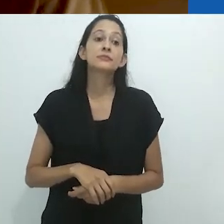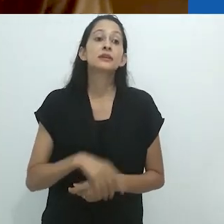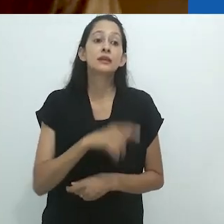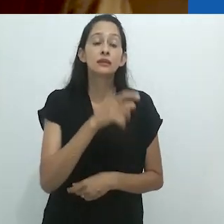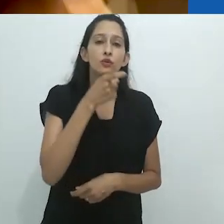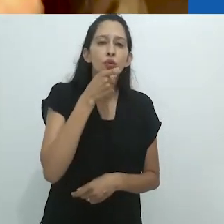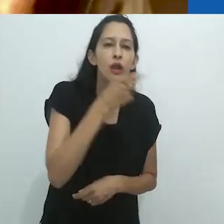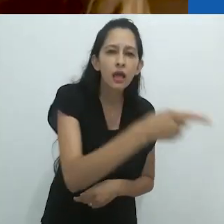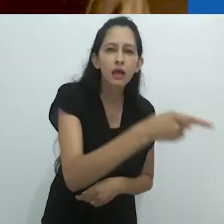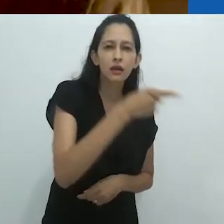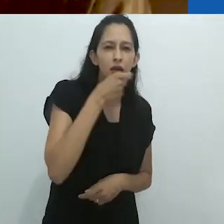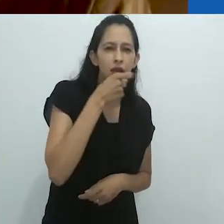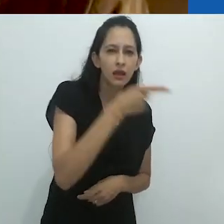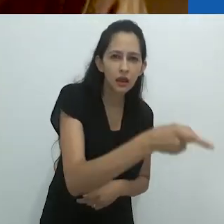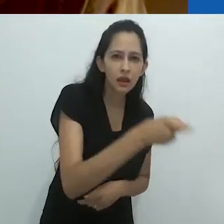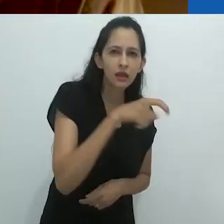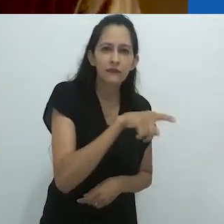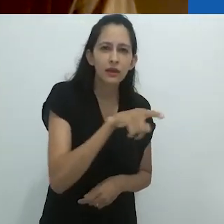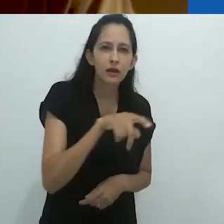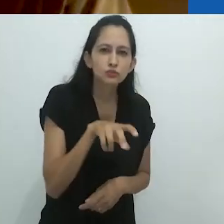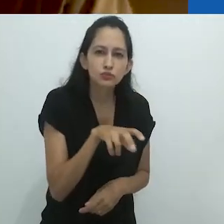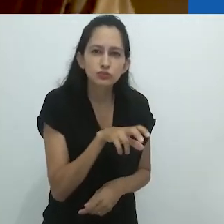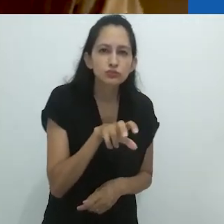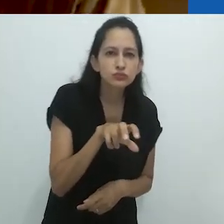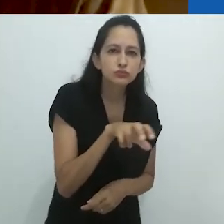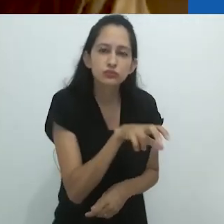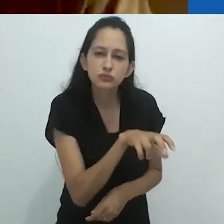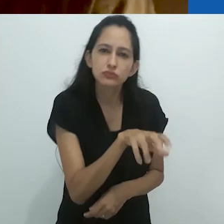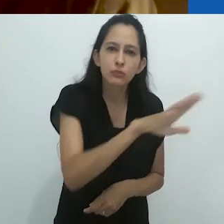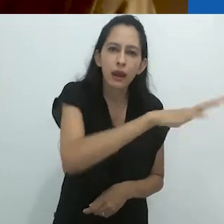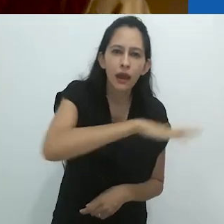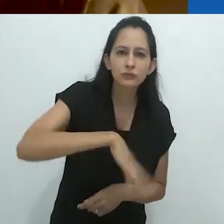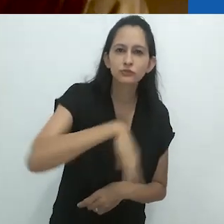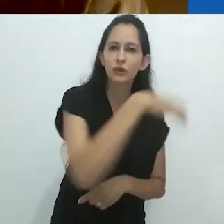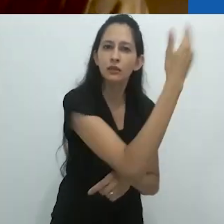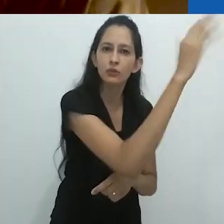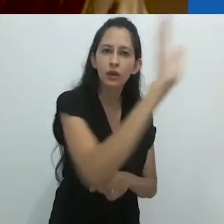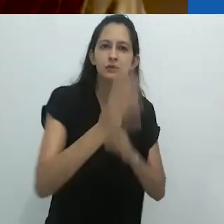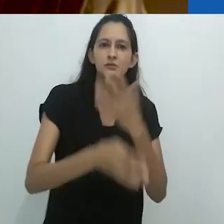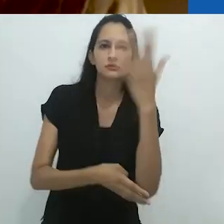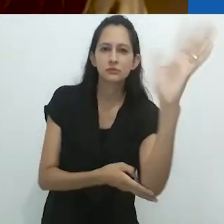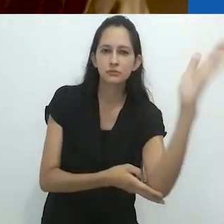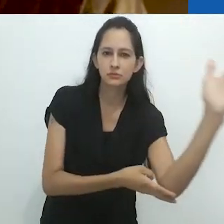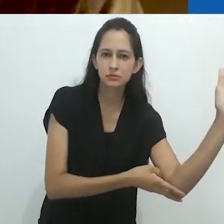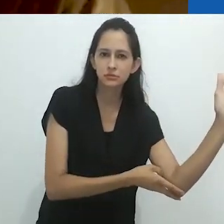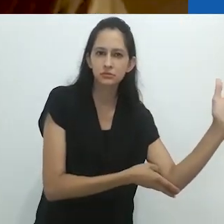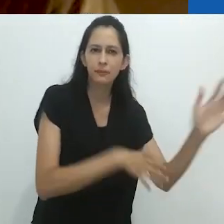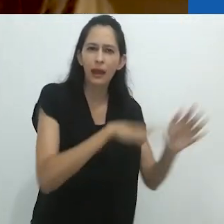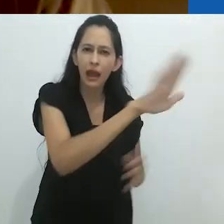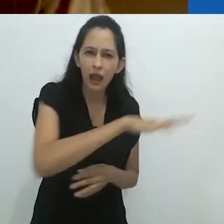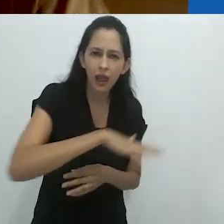Ele estava ali, no seio da natureza como dizemos em inglês, na natureza profunda,